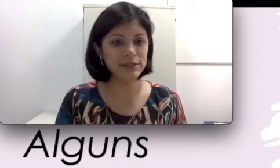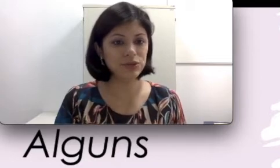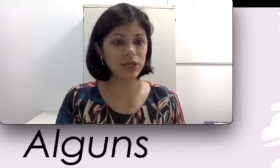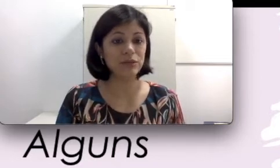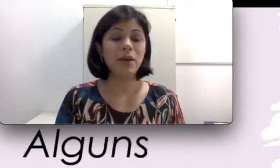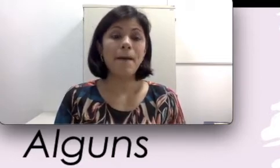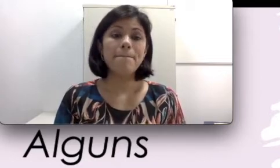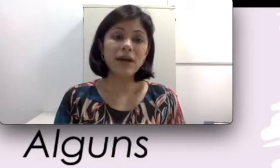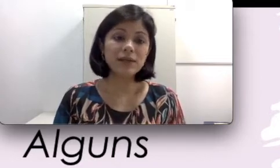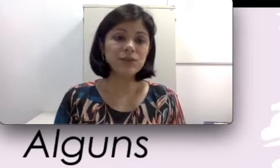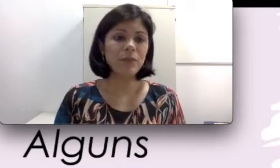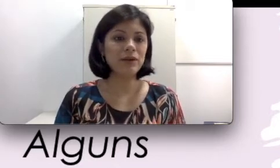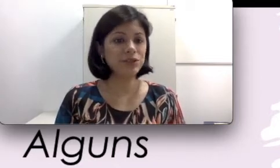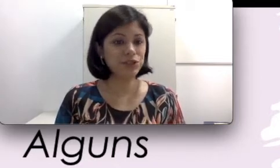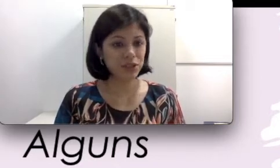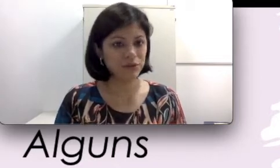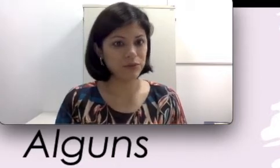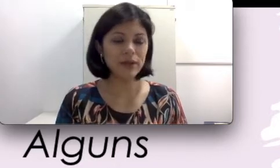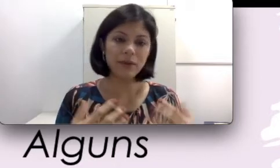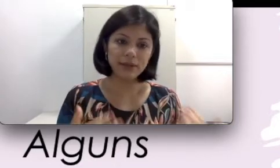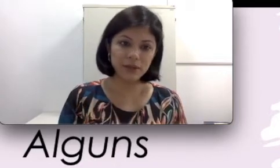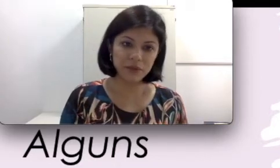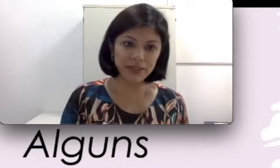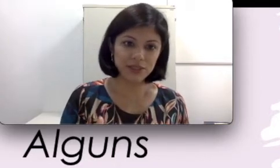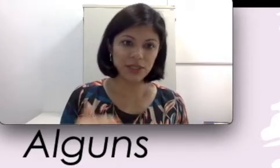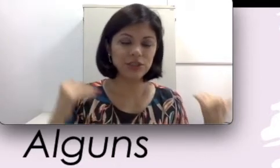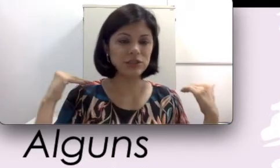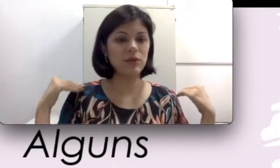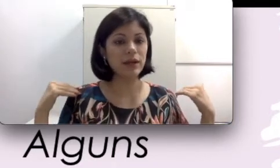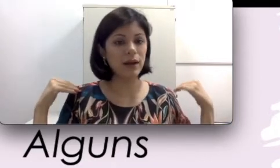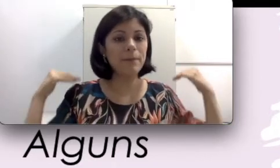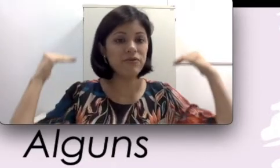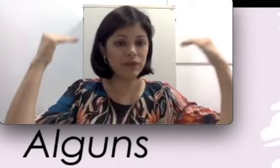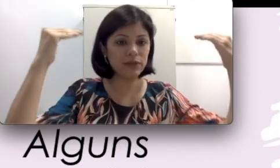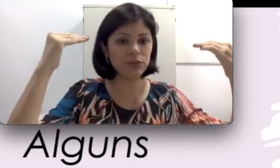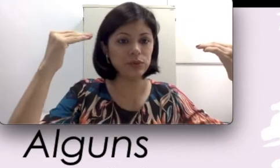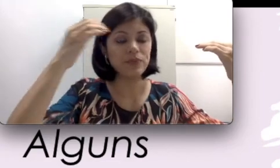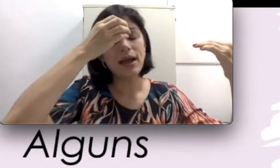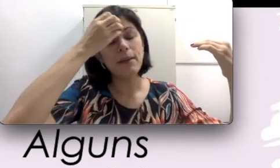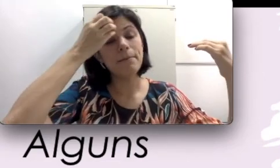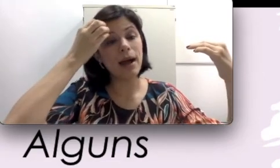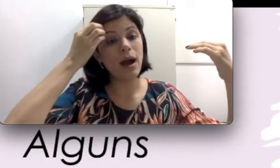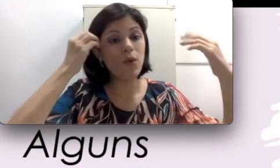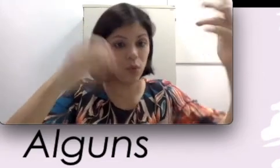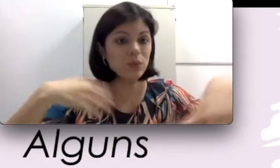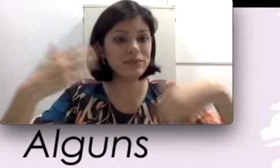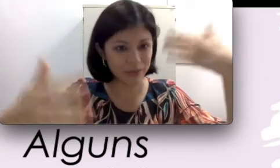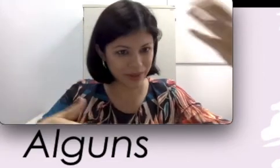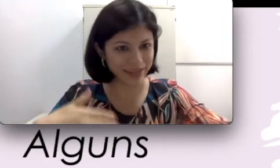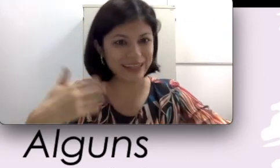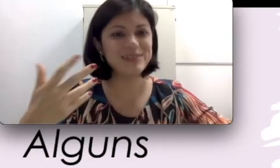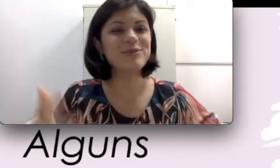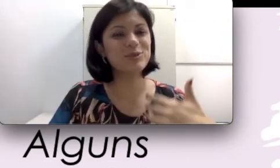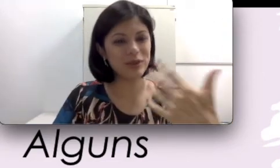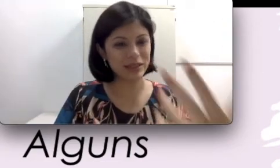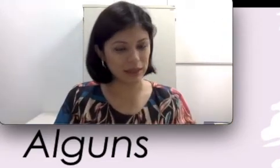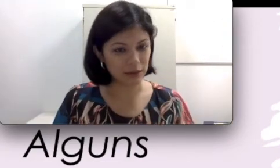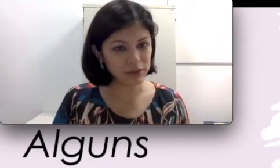sujeito, mas o aparelho auditivo não é tão inteligente. Ele amplifica tudo. Alguns aparelhos